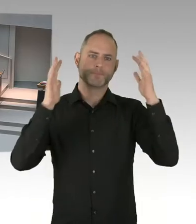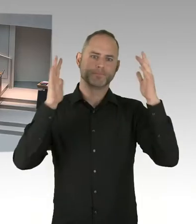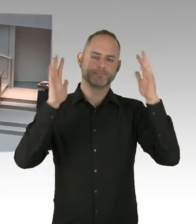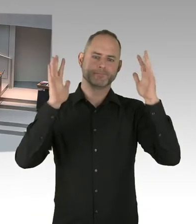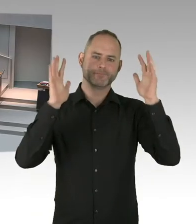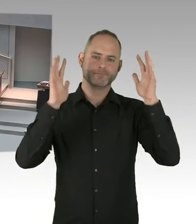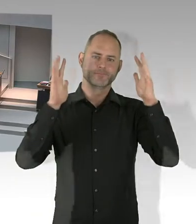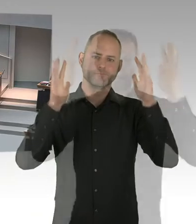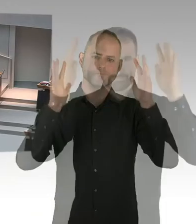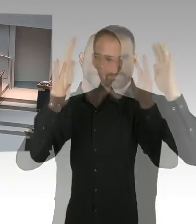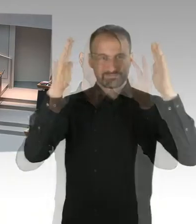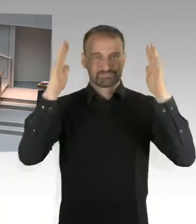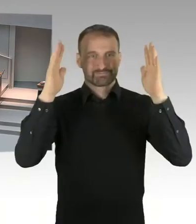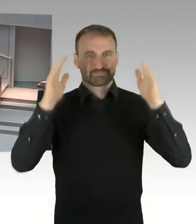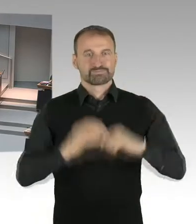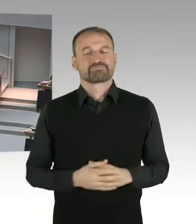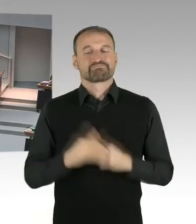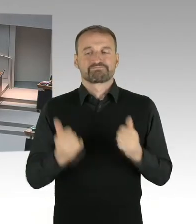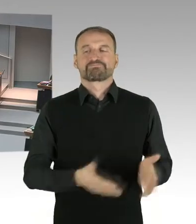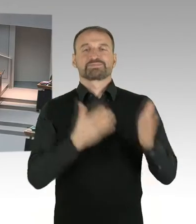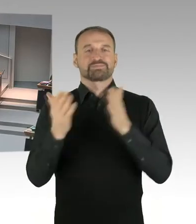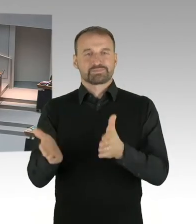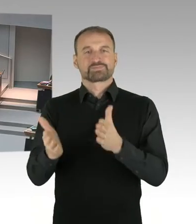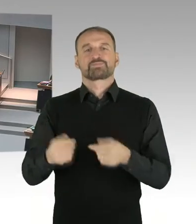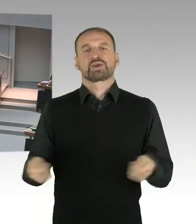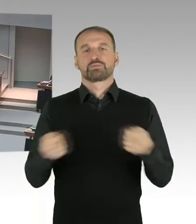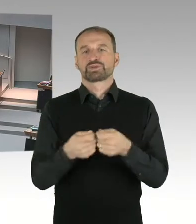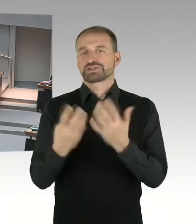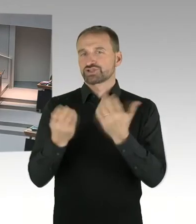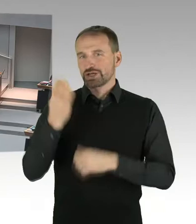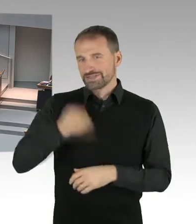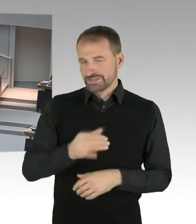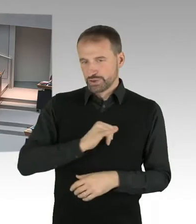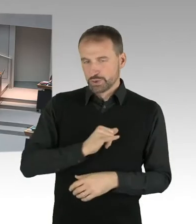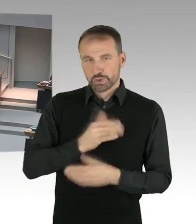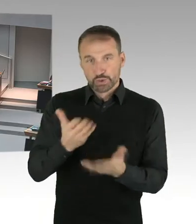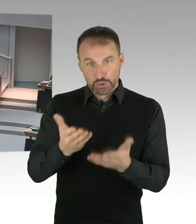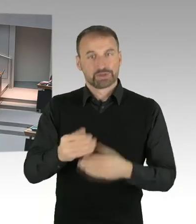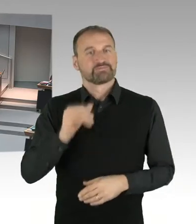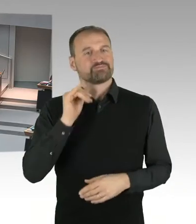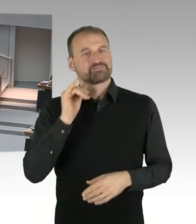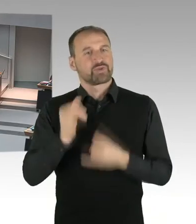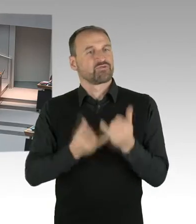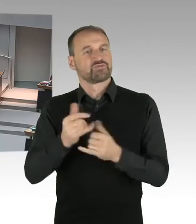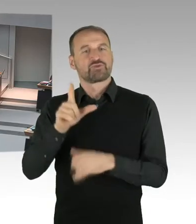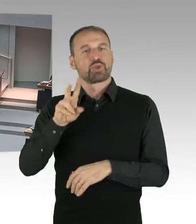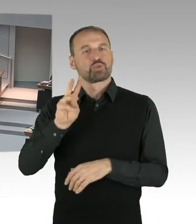von Hertha auf dem Olympiagelände den Eröffnungstermin 25.07.2025 schonmal notieren,